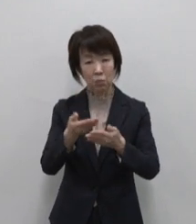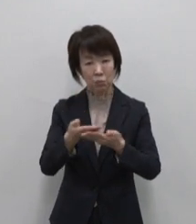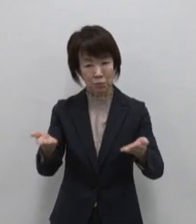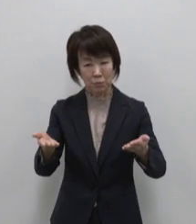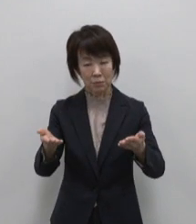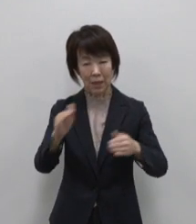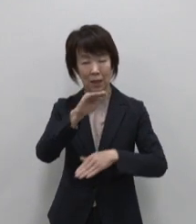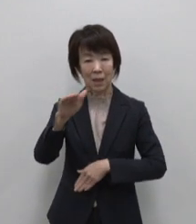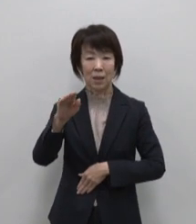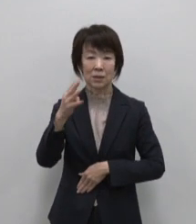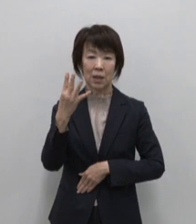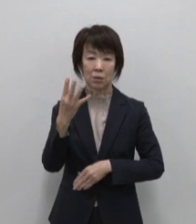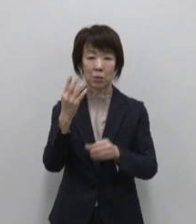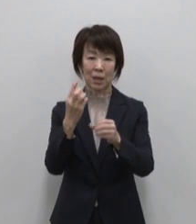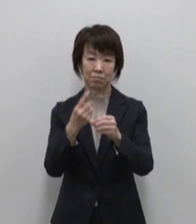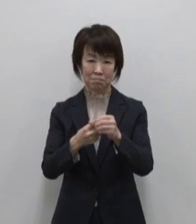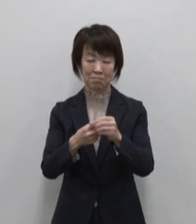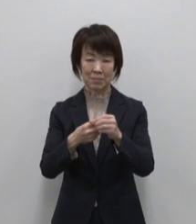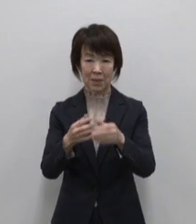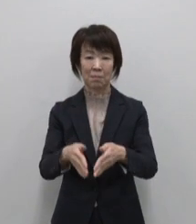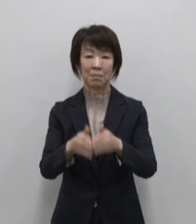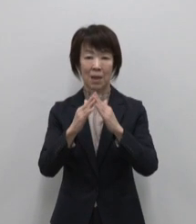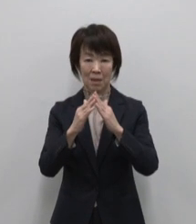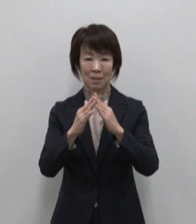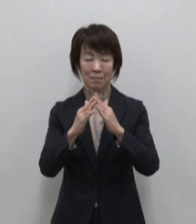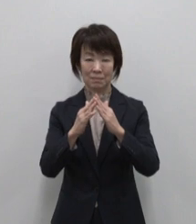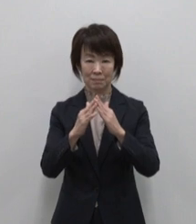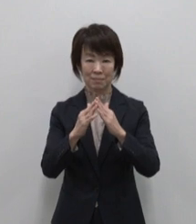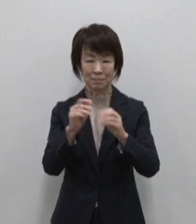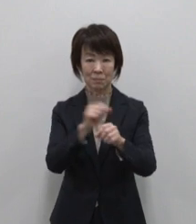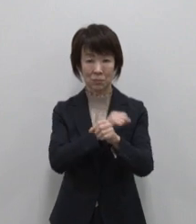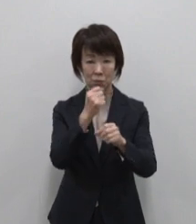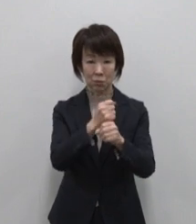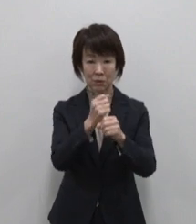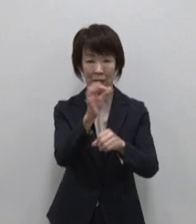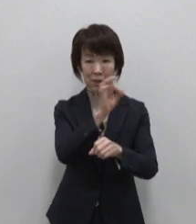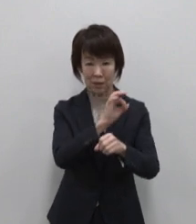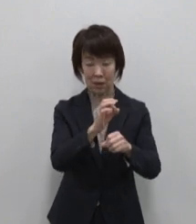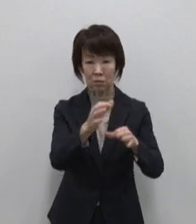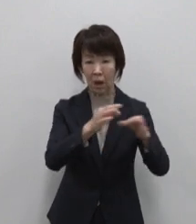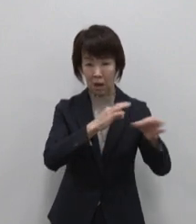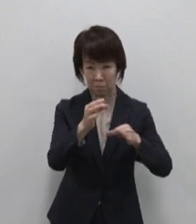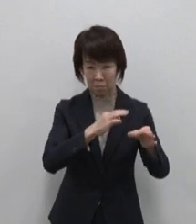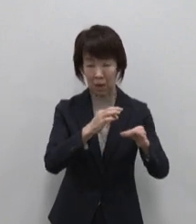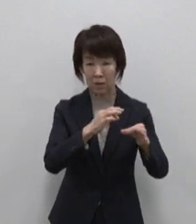単に特産品販売をする店舗という 立ち位置にとどまらず